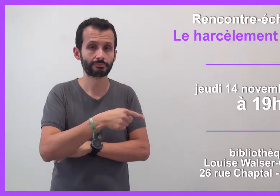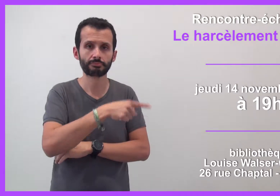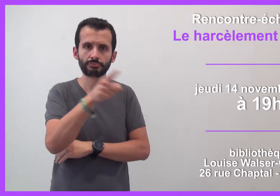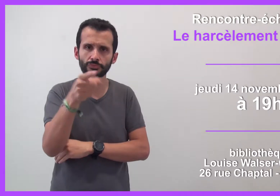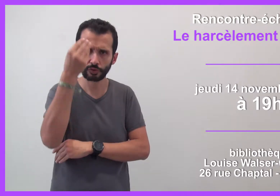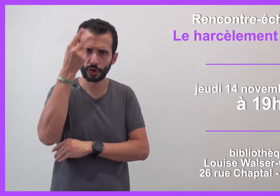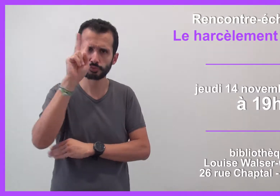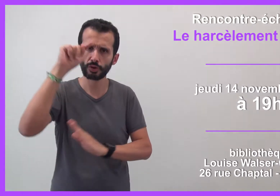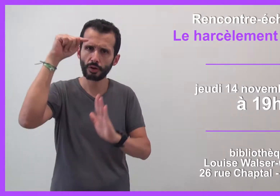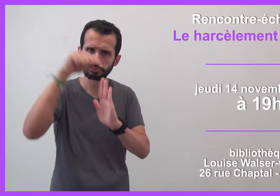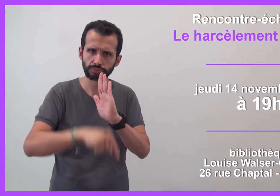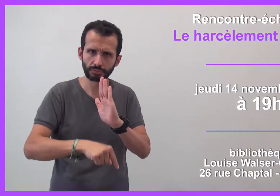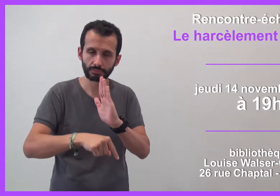Vous voulez en savoir plus ?